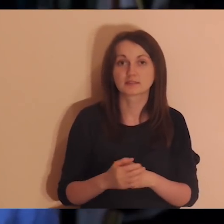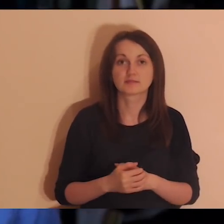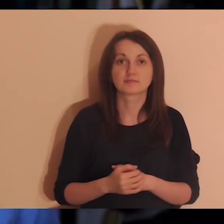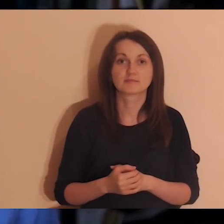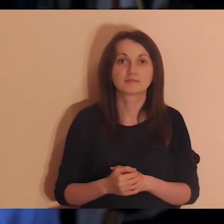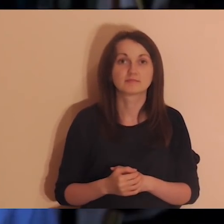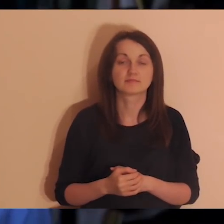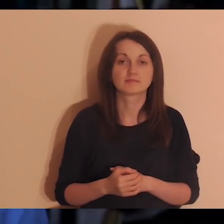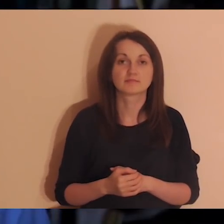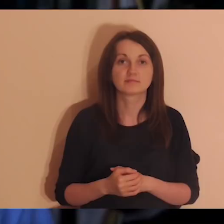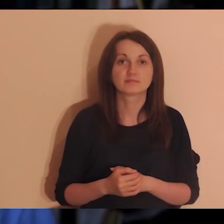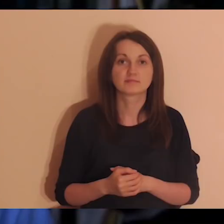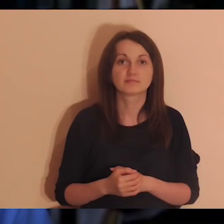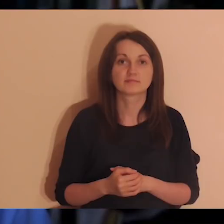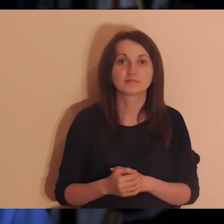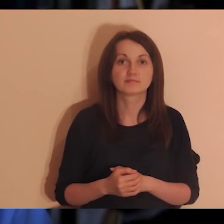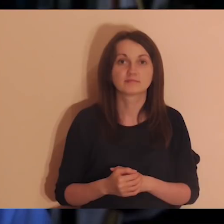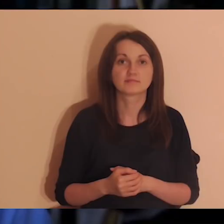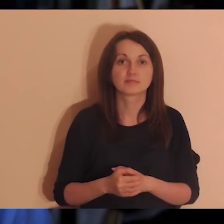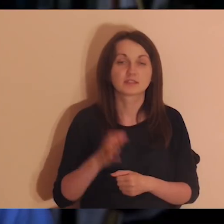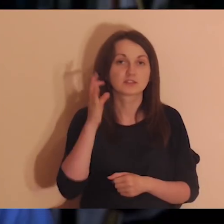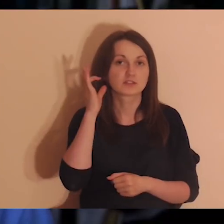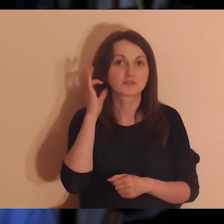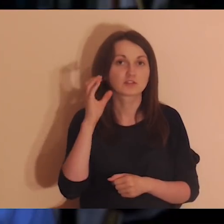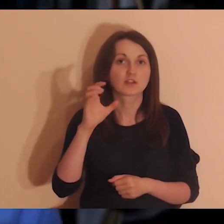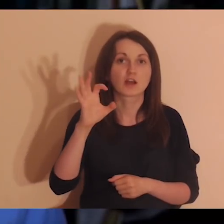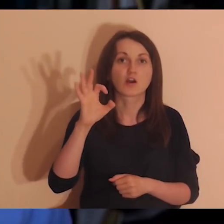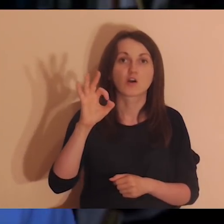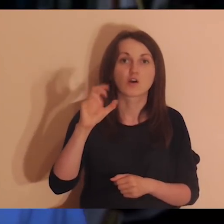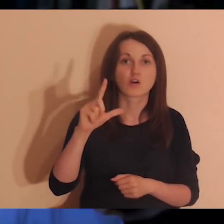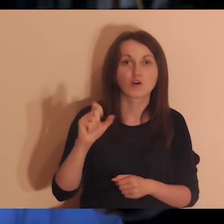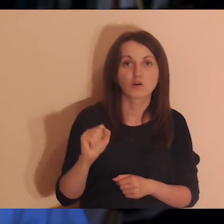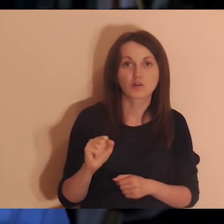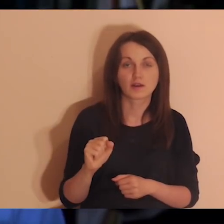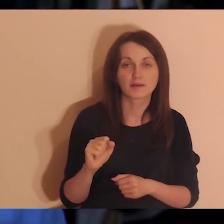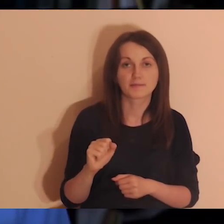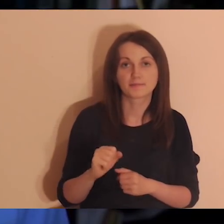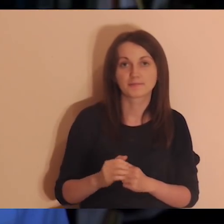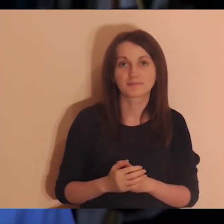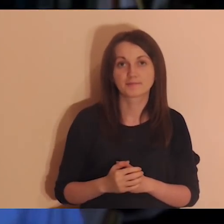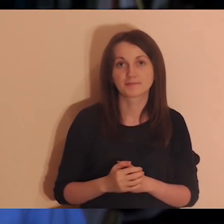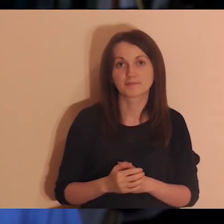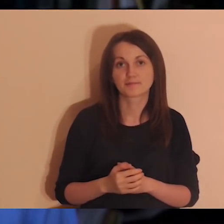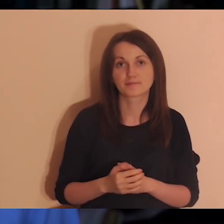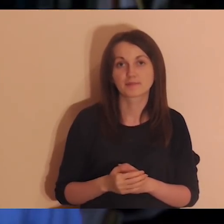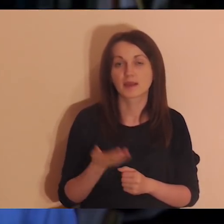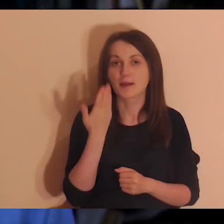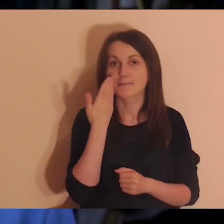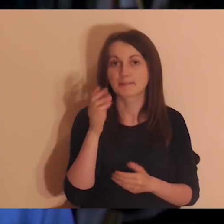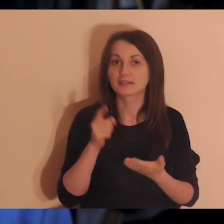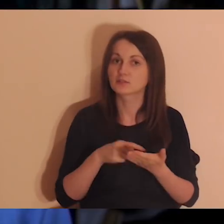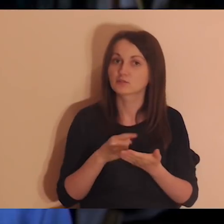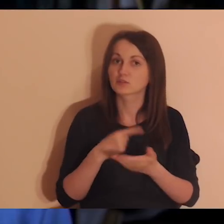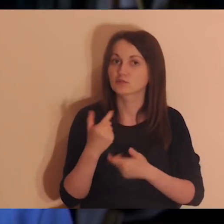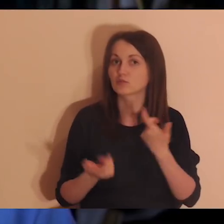jest z nami taka dziewczyna, która ma na imię Ola. Ola jest z naszej Mobilnej Wspólnoty, robiła medytacje bardzo często.